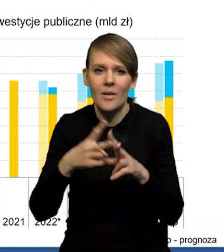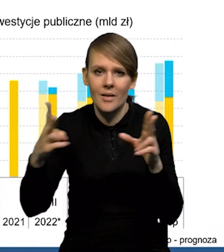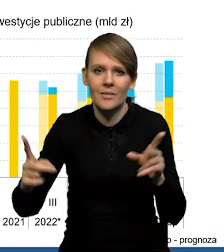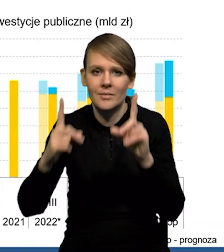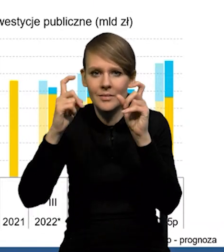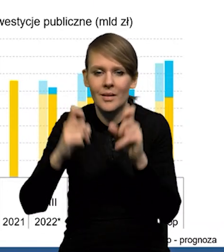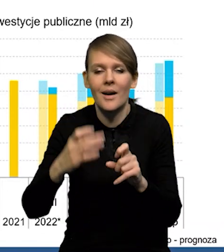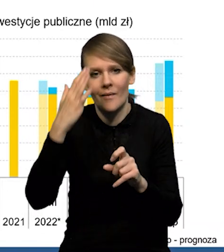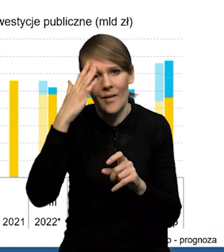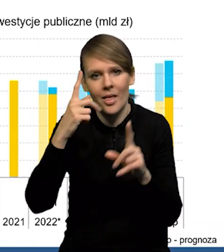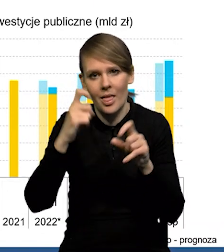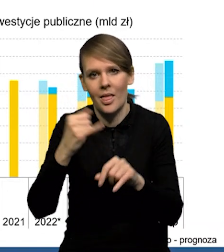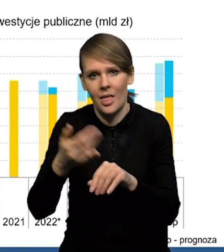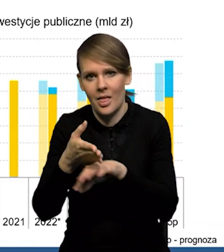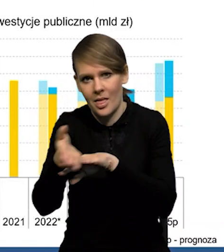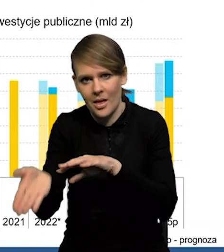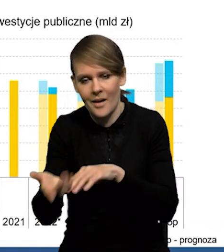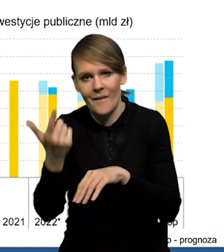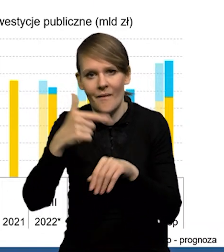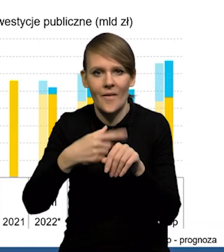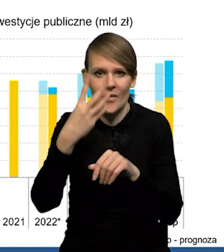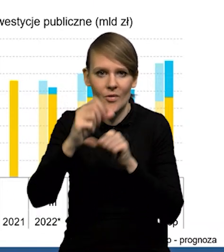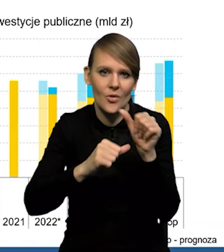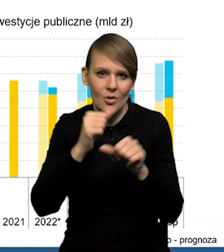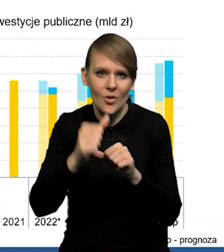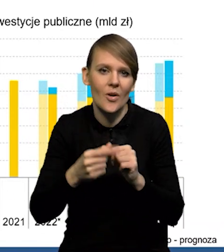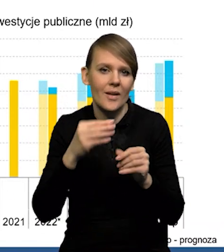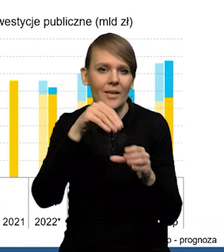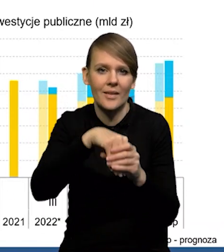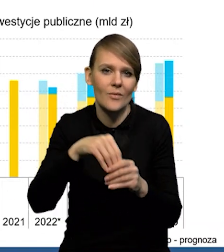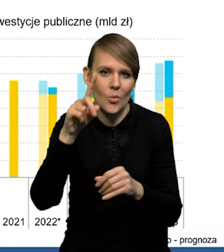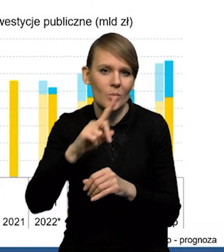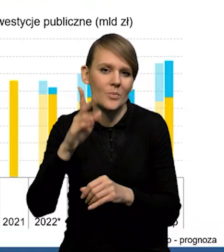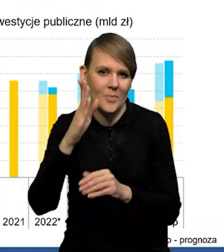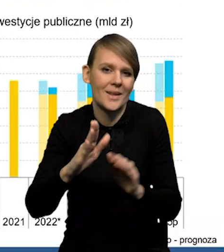ale ona zawsze zaczyna się z opóźnieniem. Także w '24 roku będziemy mieli niższą dynamikę inwestycji publicznych.